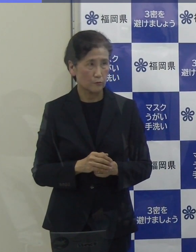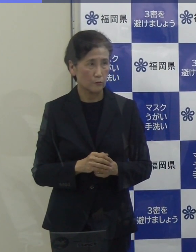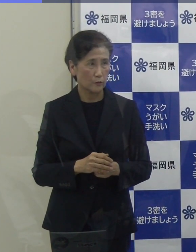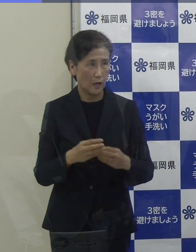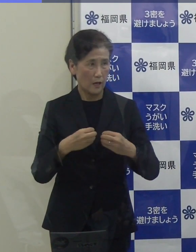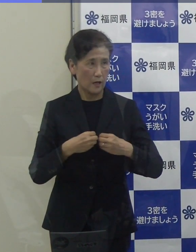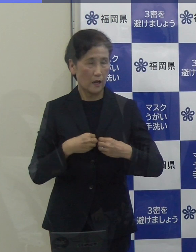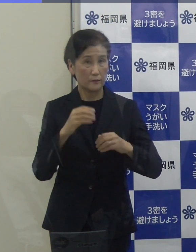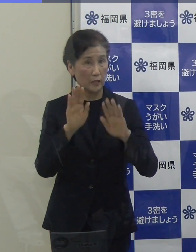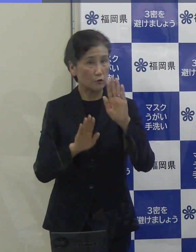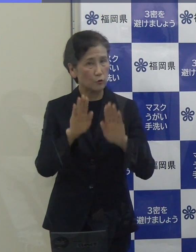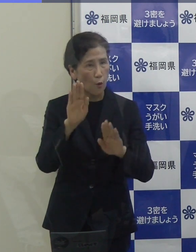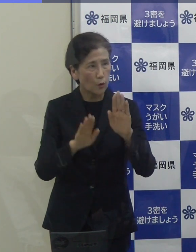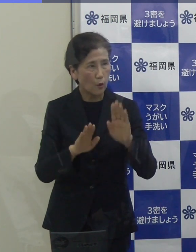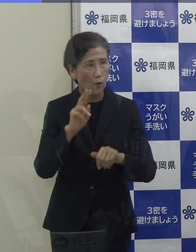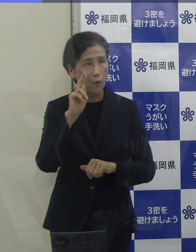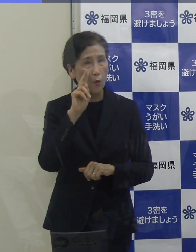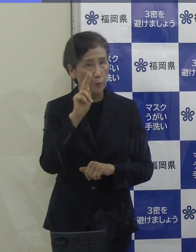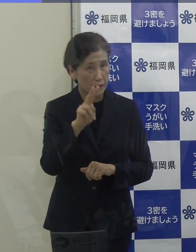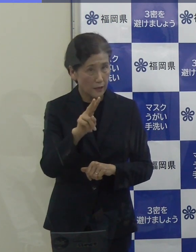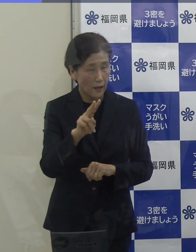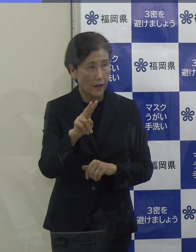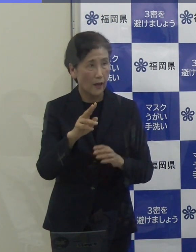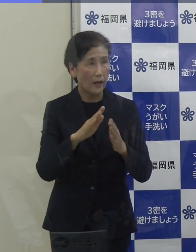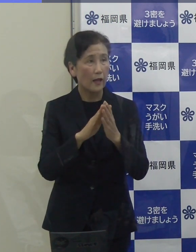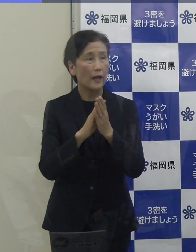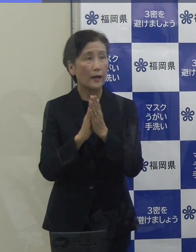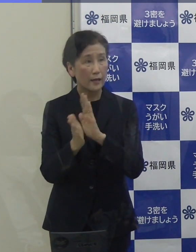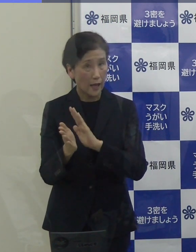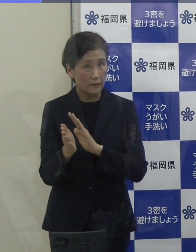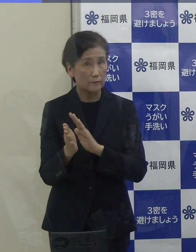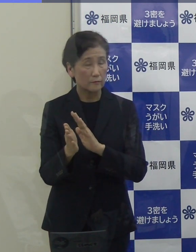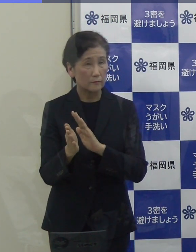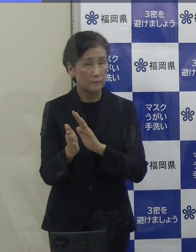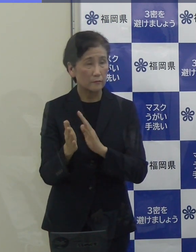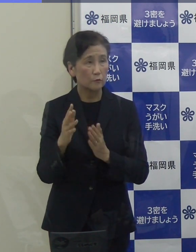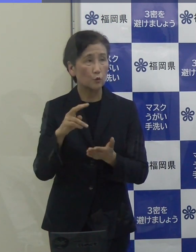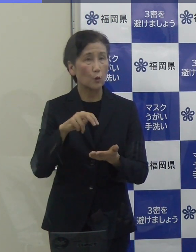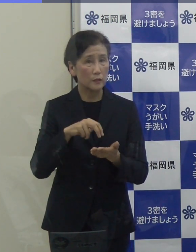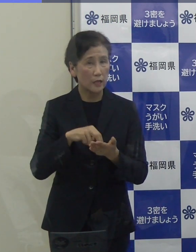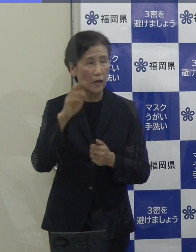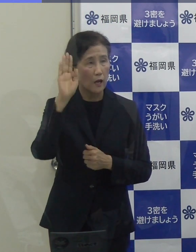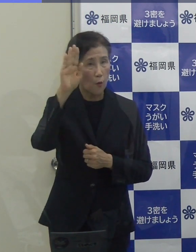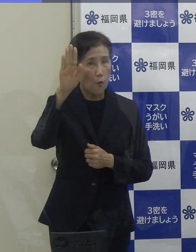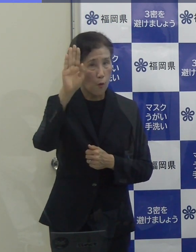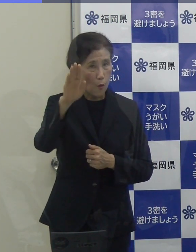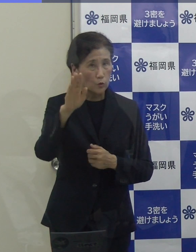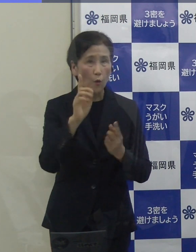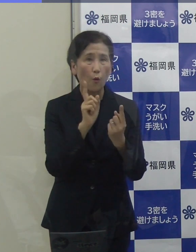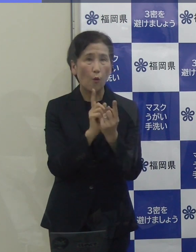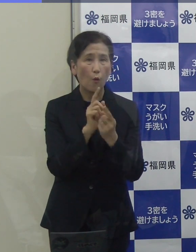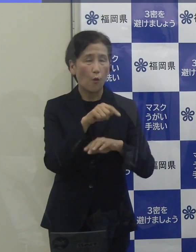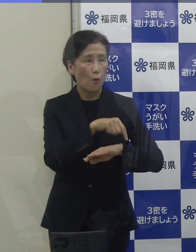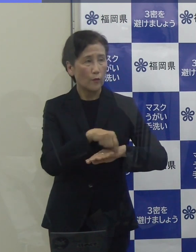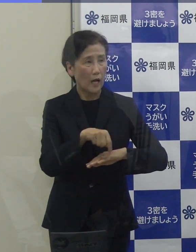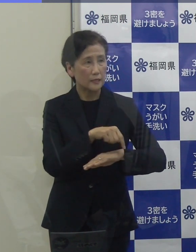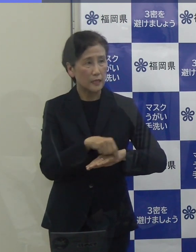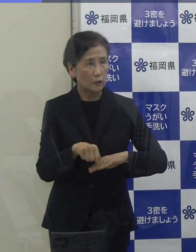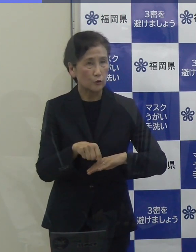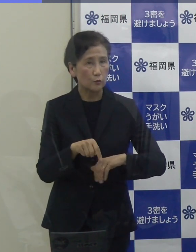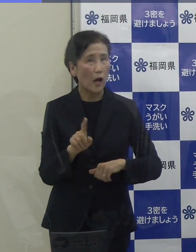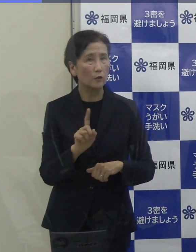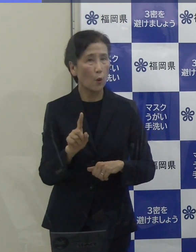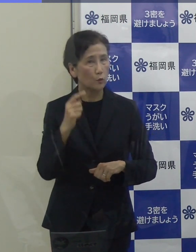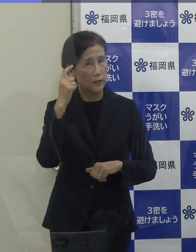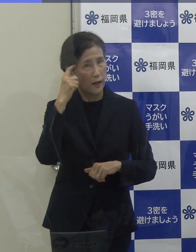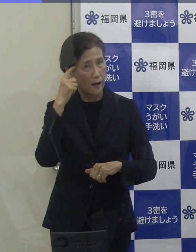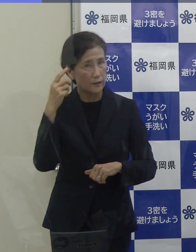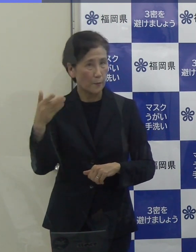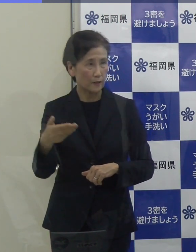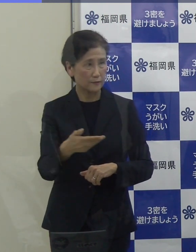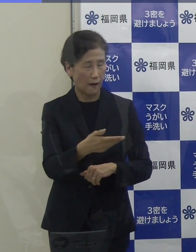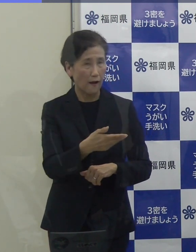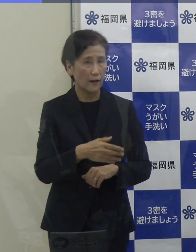県は独自の感染再拡大防止対策期間を設けられて対策を打ってきたわけですけれども、今後の対策というか、現時点でのお考えをお聞かせいただけますか。